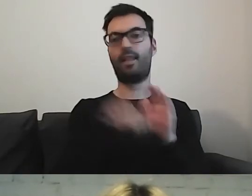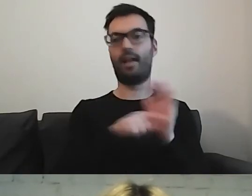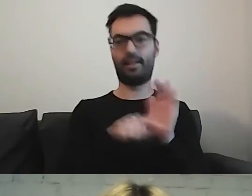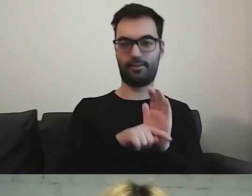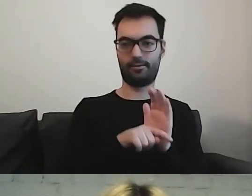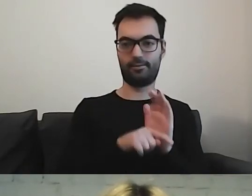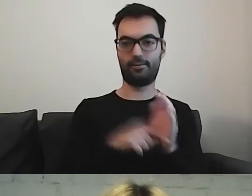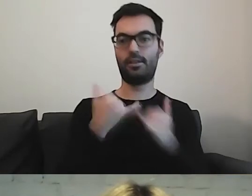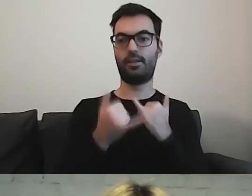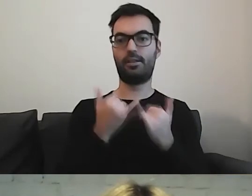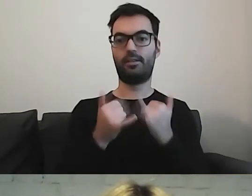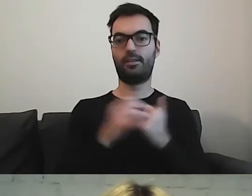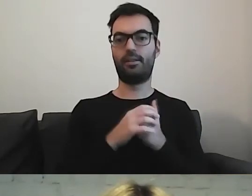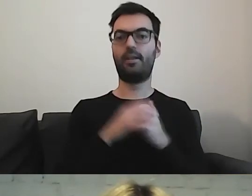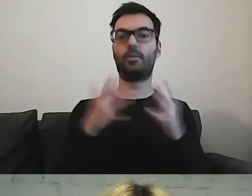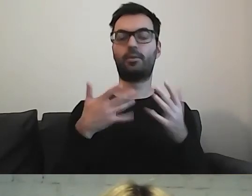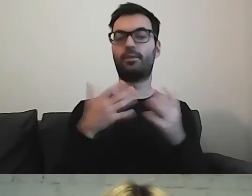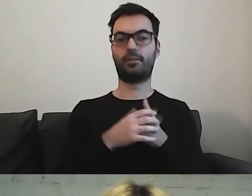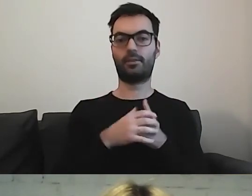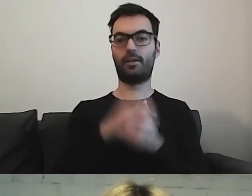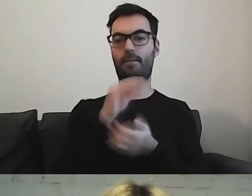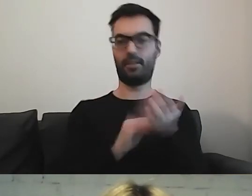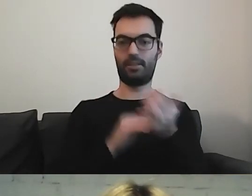Jeżeli piszemy w formie negatywnej,